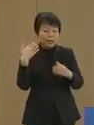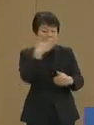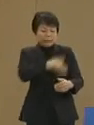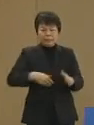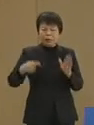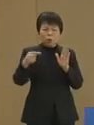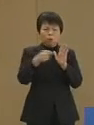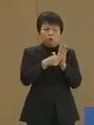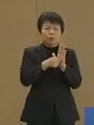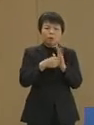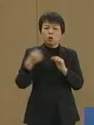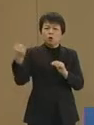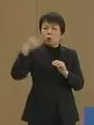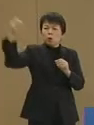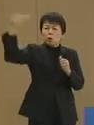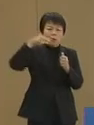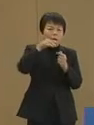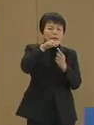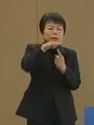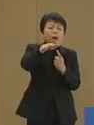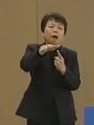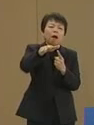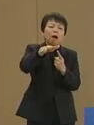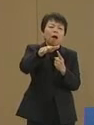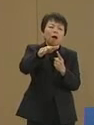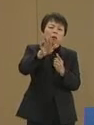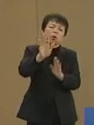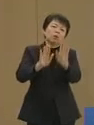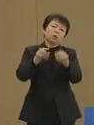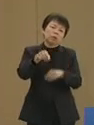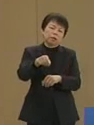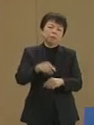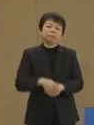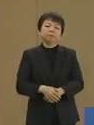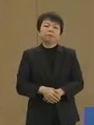強力な電磁波の実際の姿です